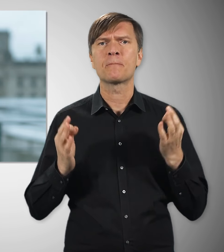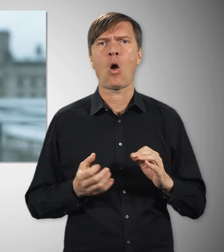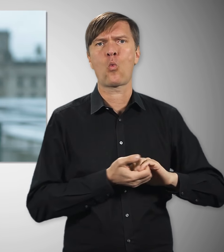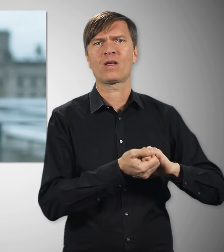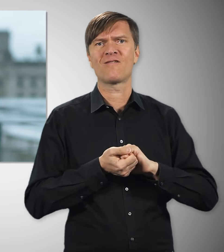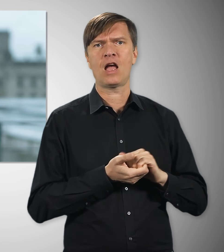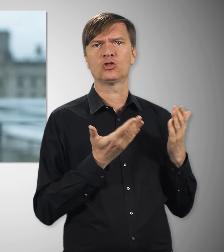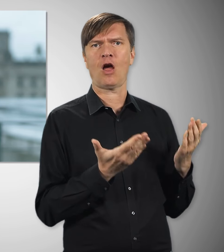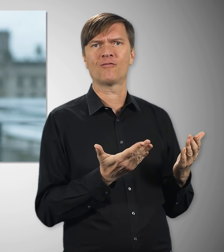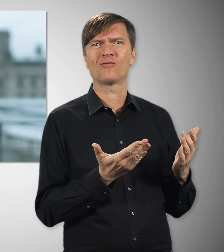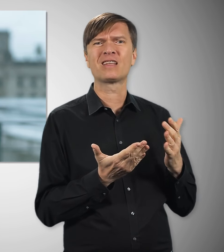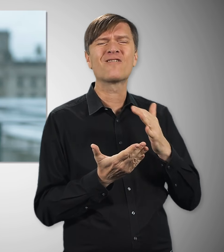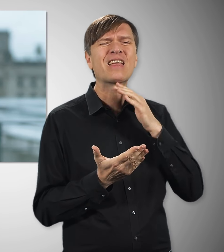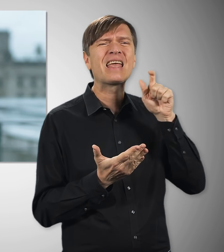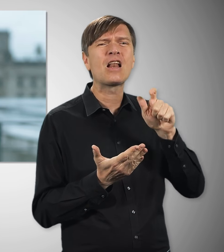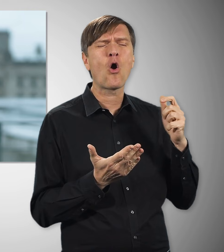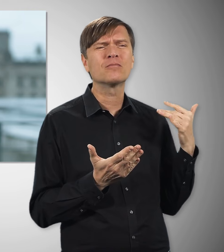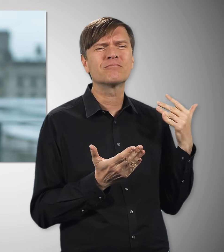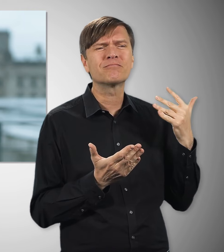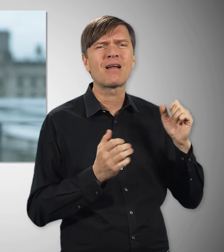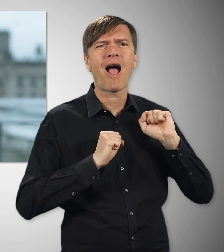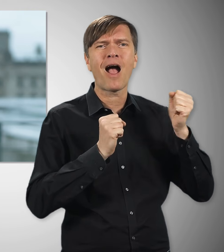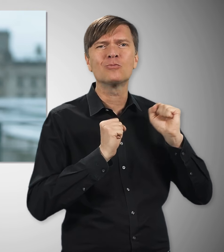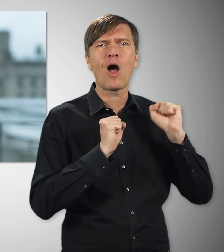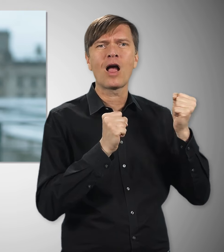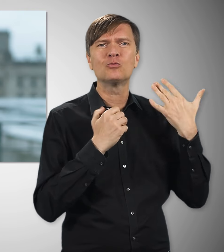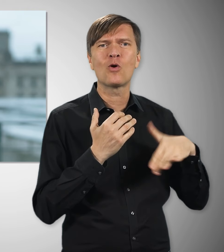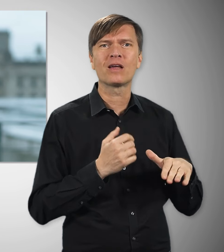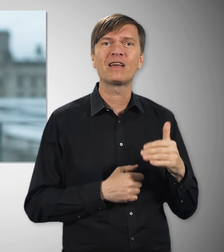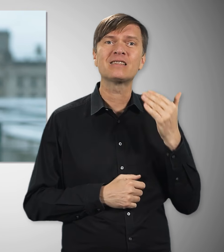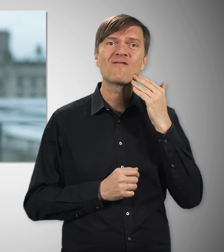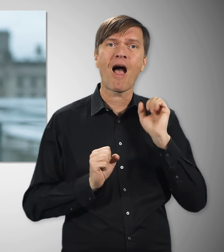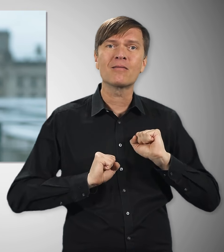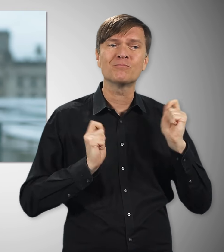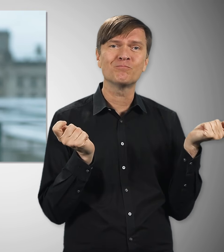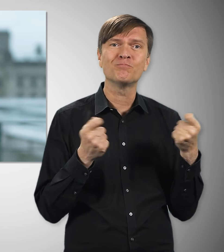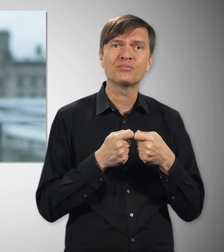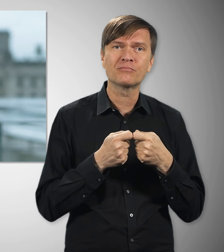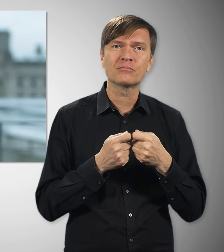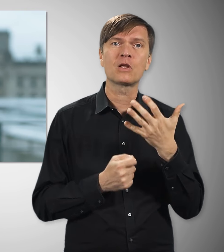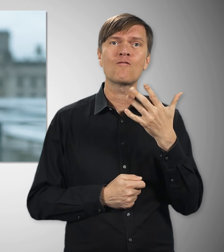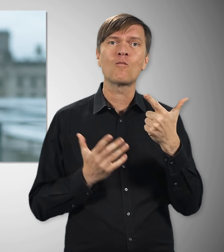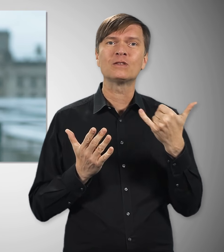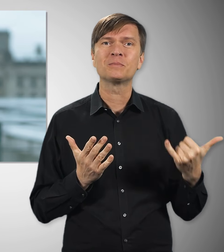Ohne das Engagement unzähliger Frauen und Männer – die sich vor 75 Jahren im DGB, im Deutschen Gewerkschaftsbund,